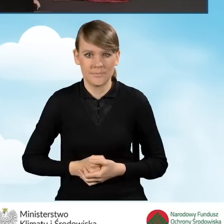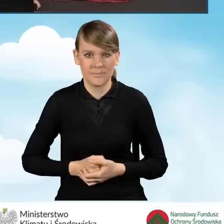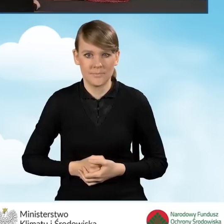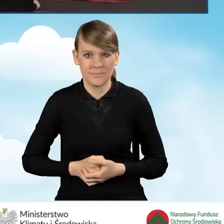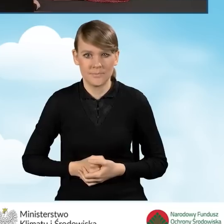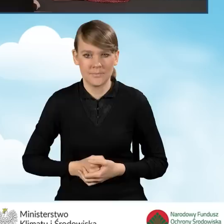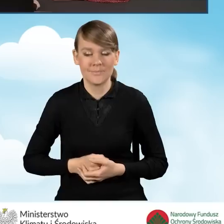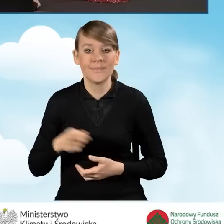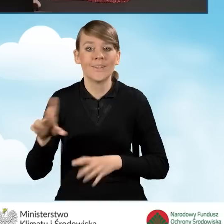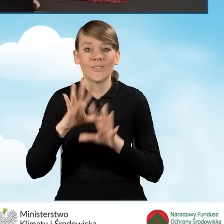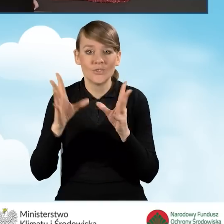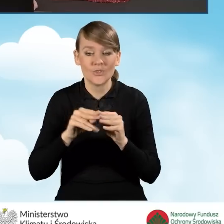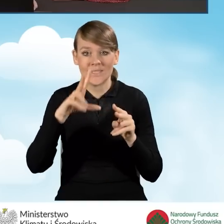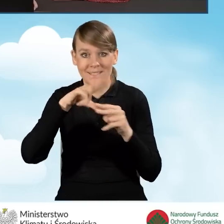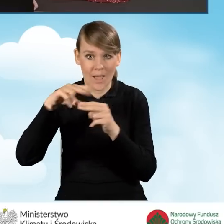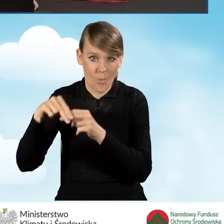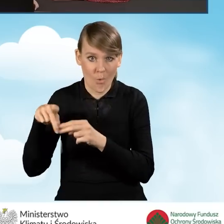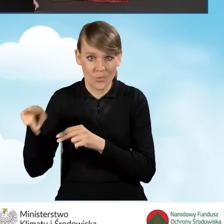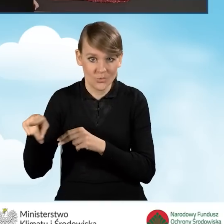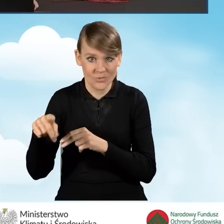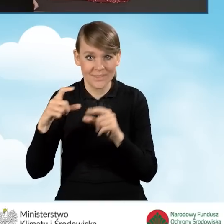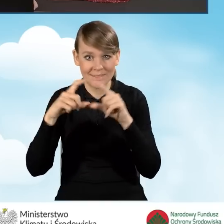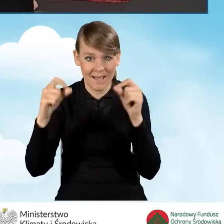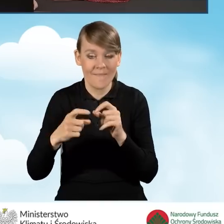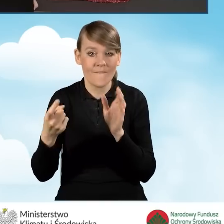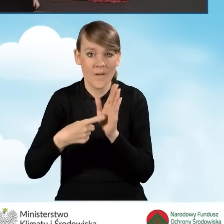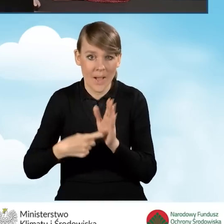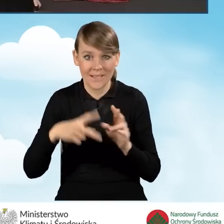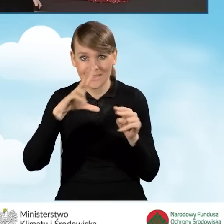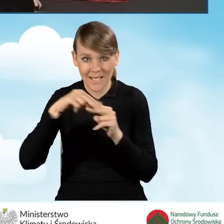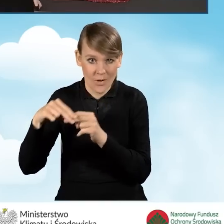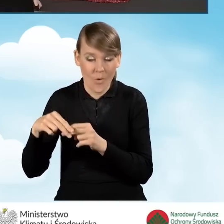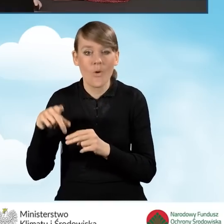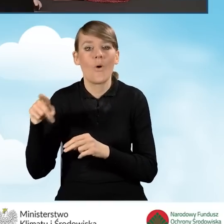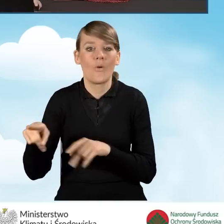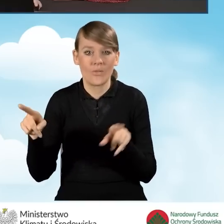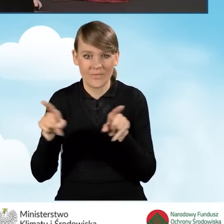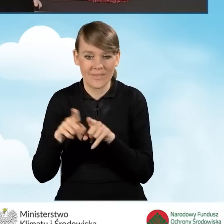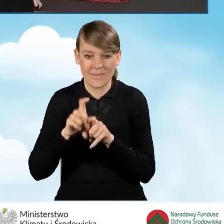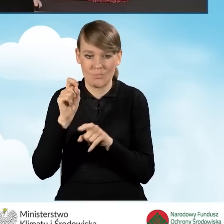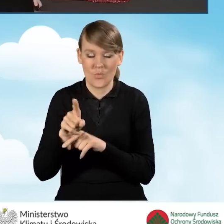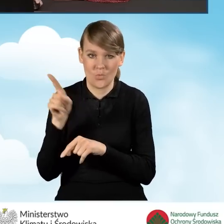Wszystkie załączniki, które zostały wypisane w zakładce wymagane załączniki znajdują się również w tej tabelce.